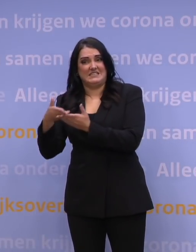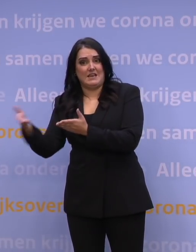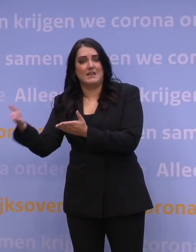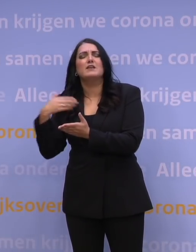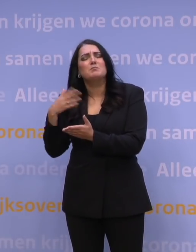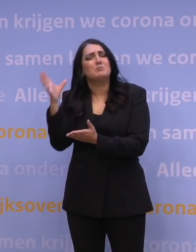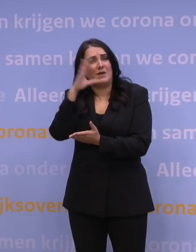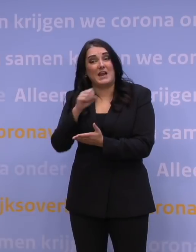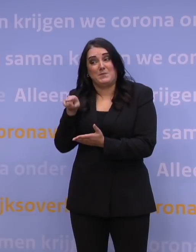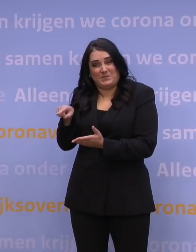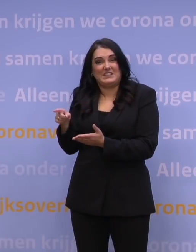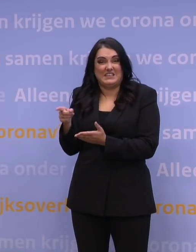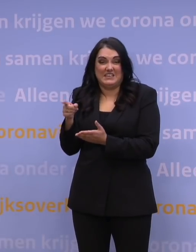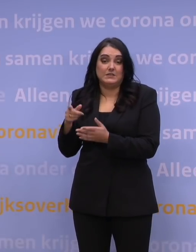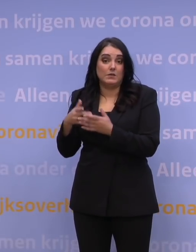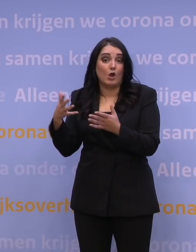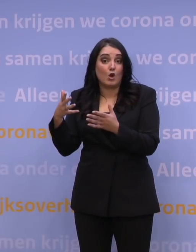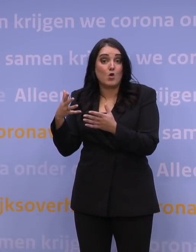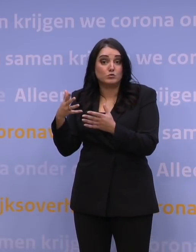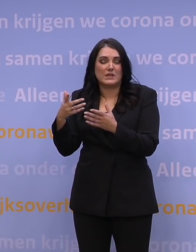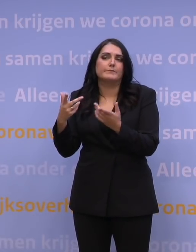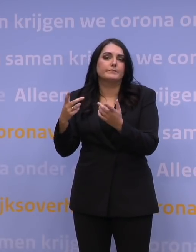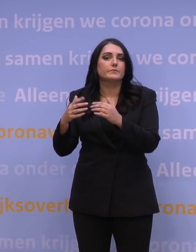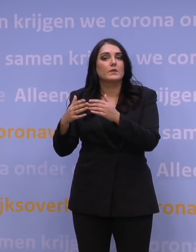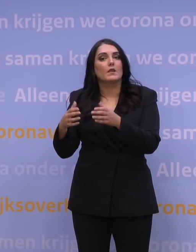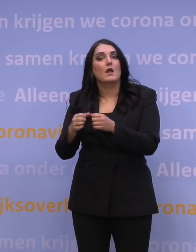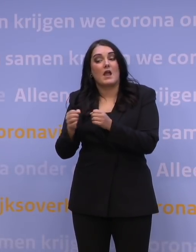want daar zit een belangrijke bottleneck in de bovengrens van de capaciteit.